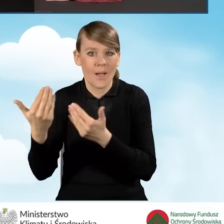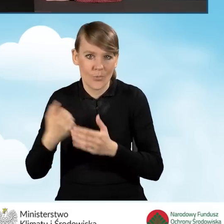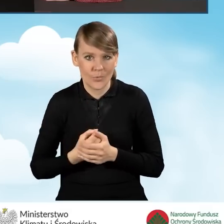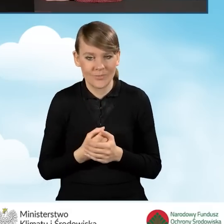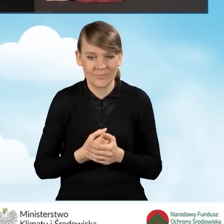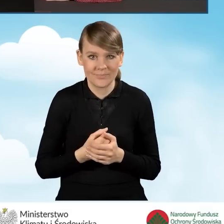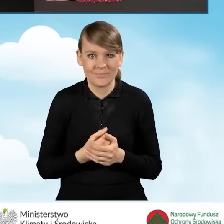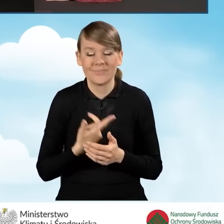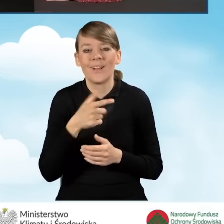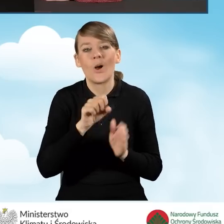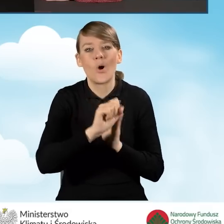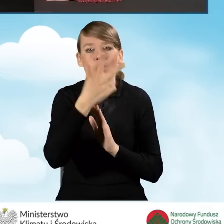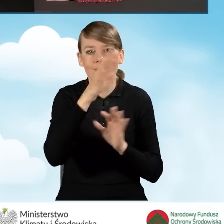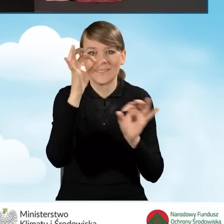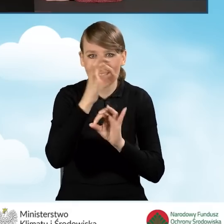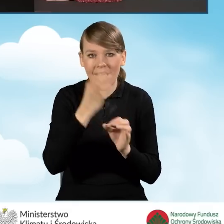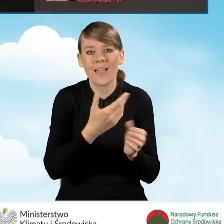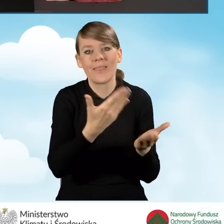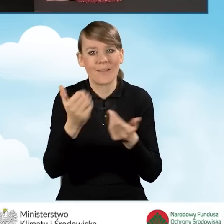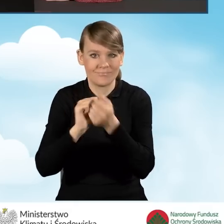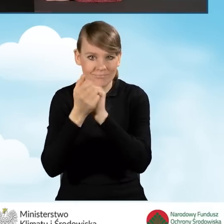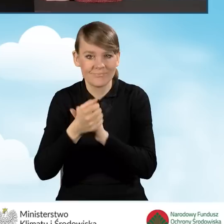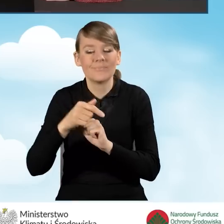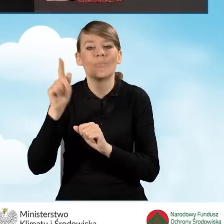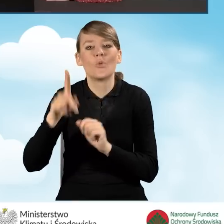zmianą naboru od trzeciego stycznia wybieramy pozycję ostatnią,